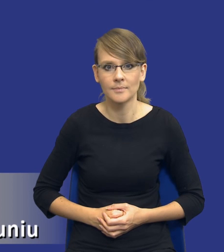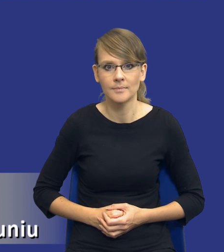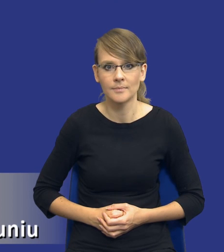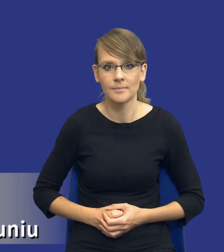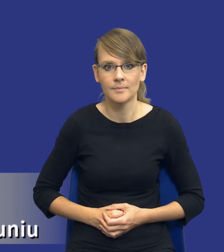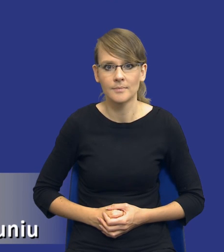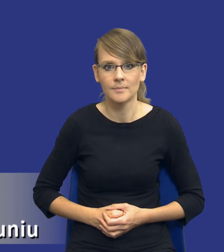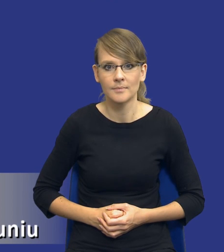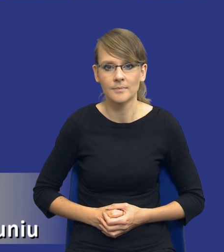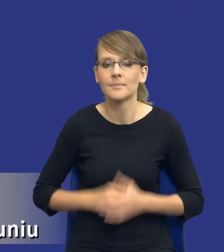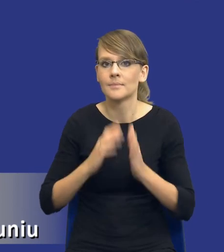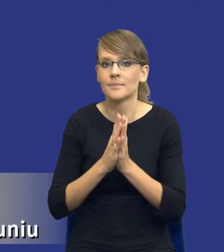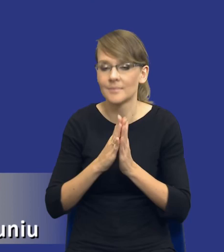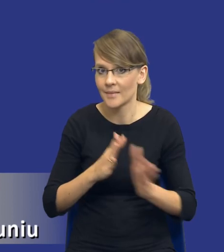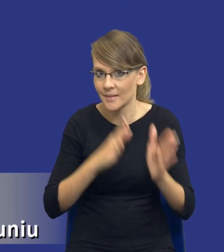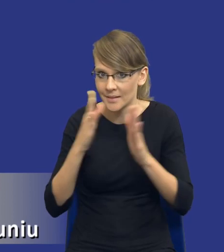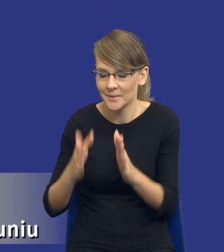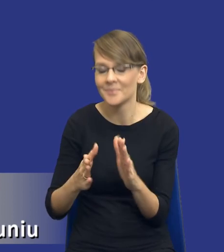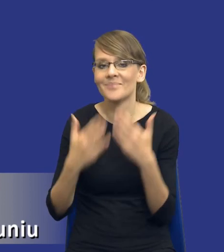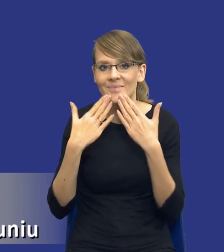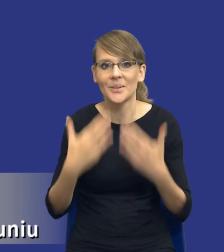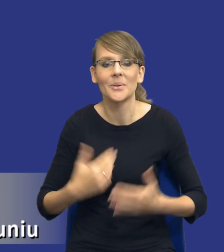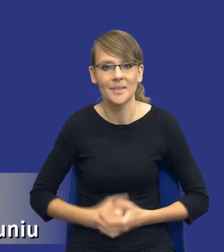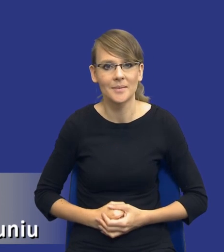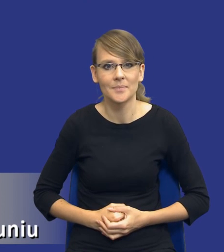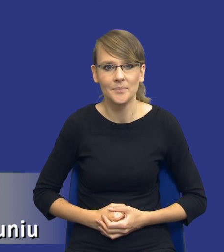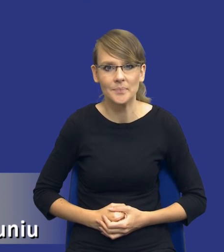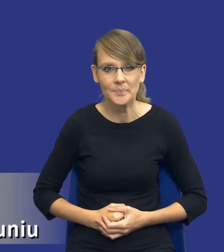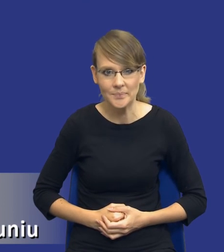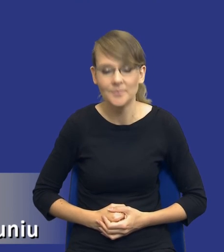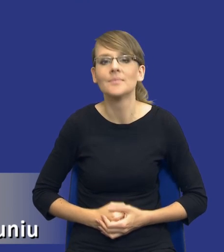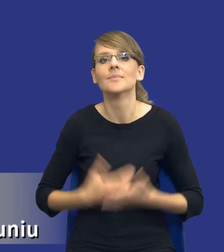To mogę poprosić o zmianę slajdu? O, dziękuję bardzo. Drodzy Państwo, no i właśnie mamy tutaj